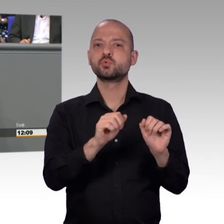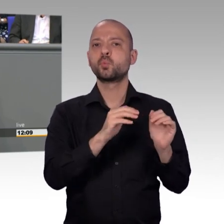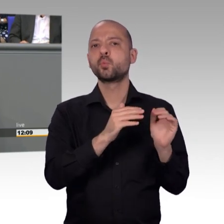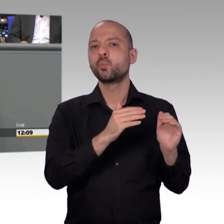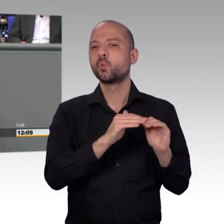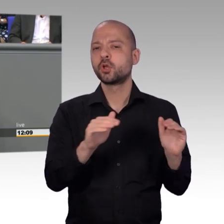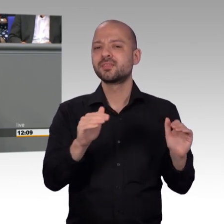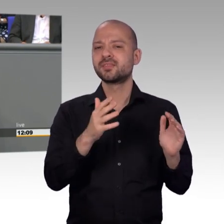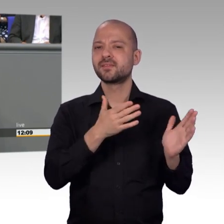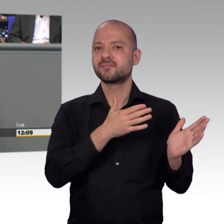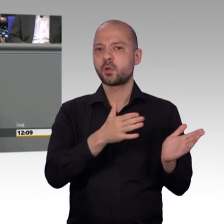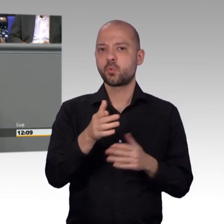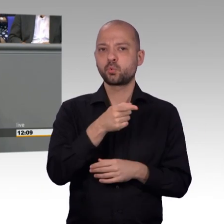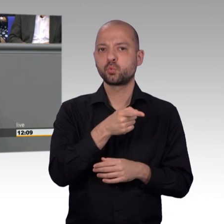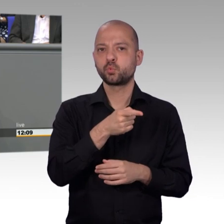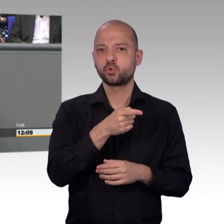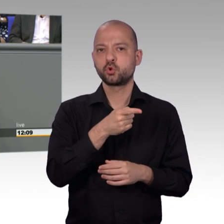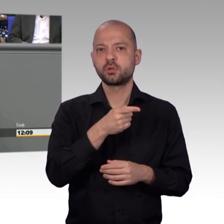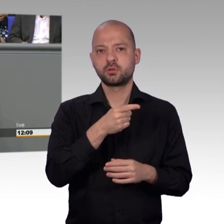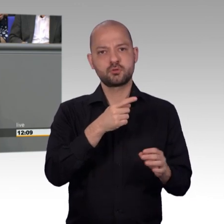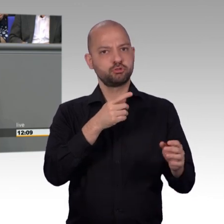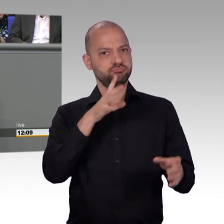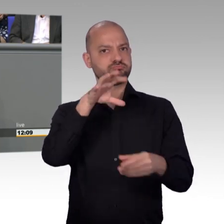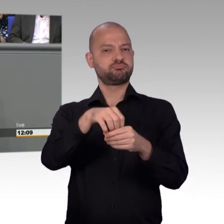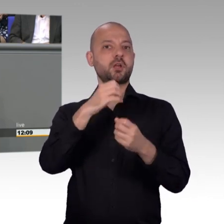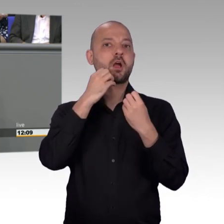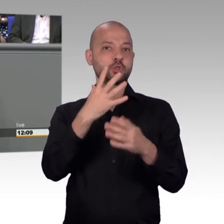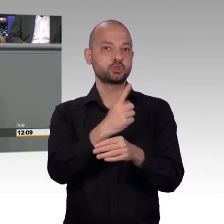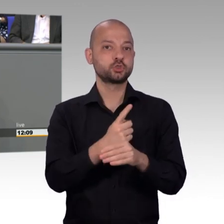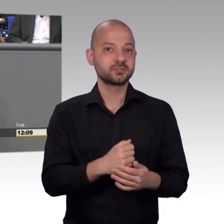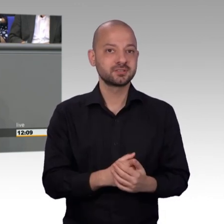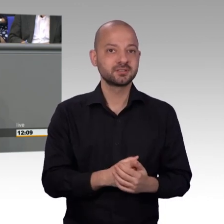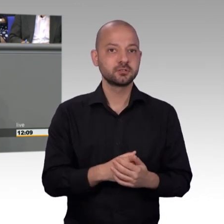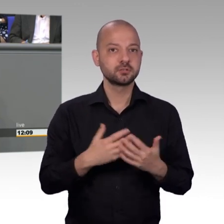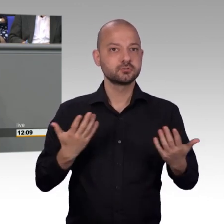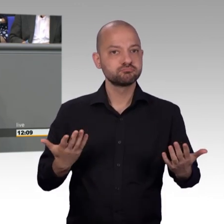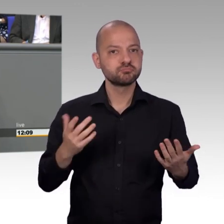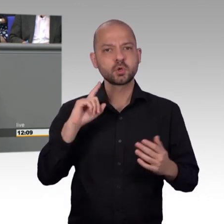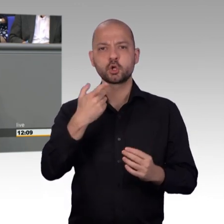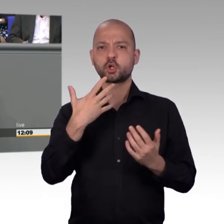für Sorgen, Nöte, für große Befindlichkeiten, aber natürlich auch für einzelne Nöte. Nirgendwo sonst können Bürger